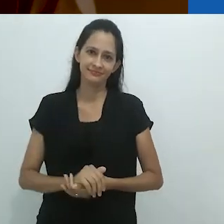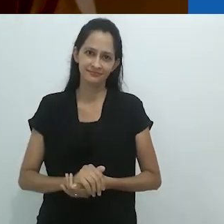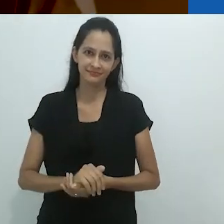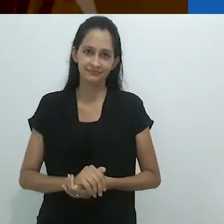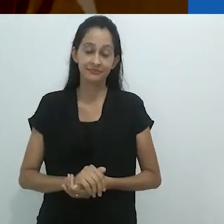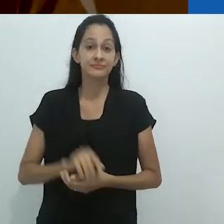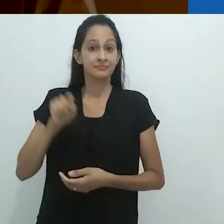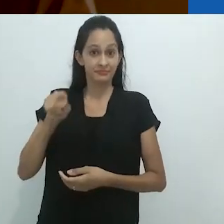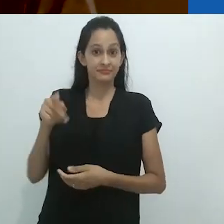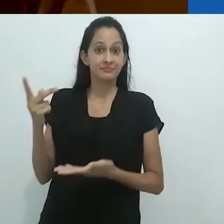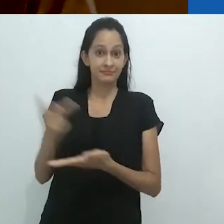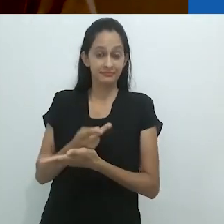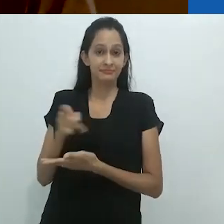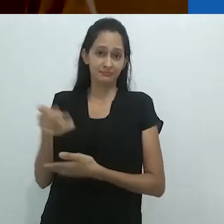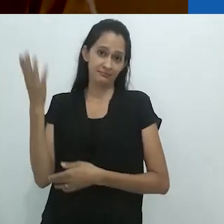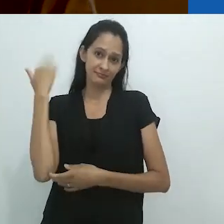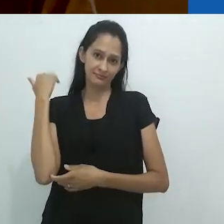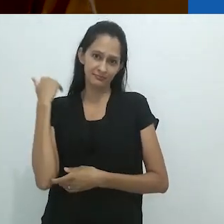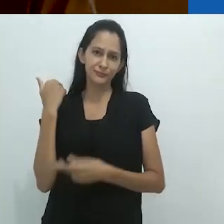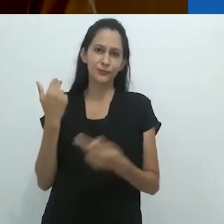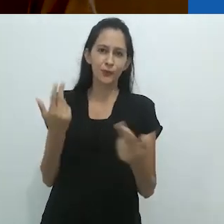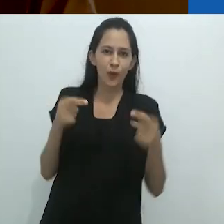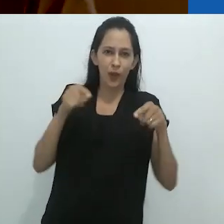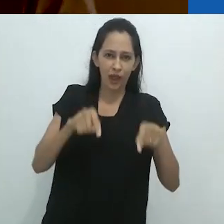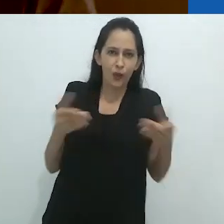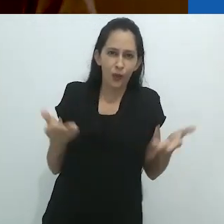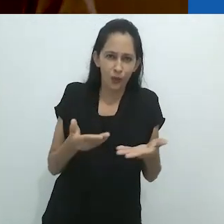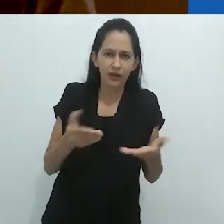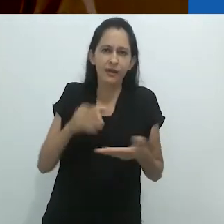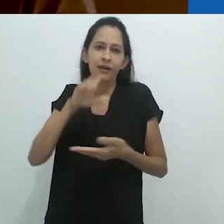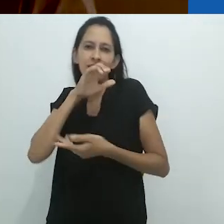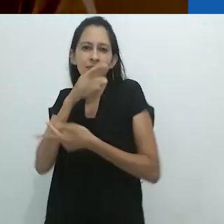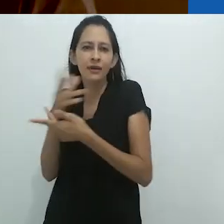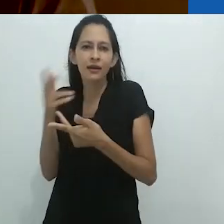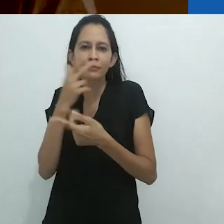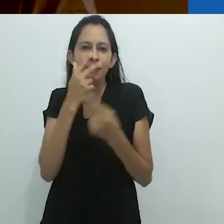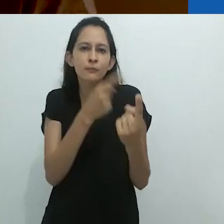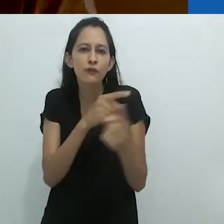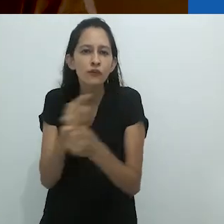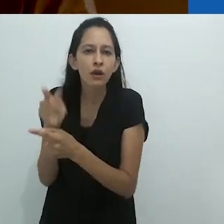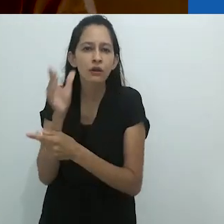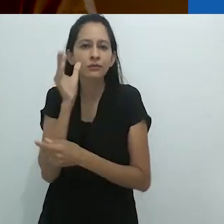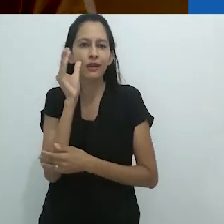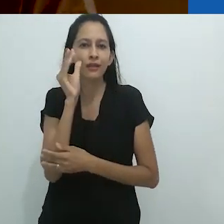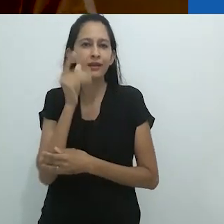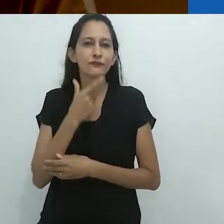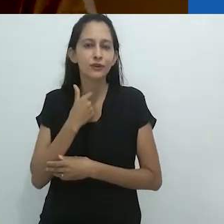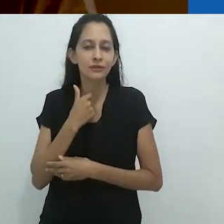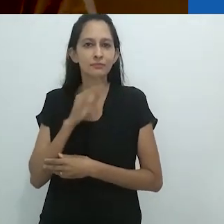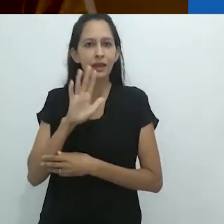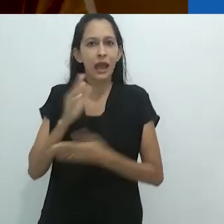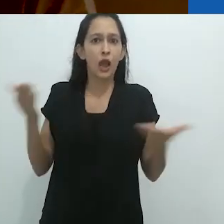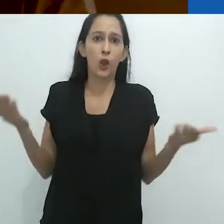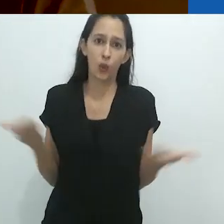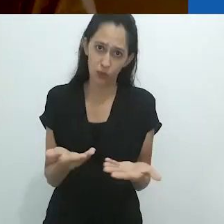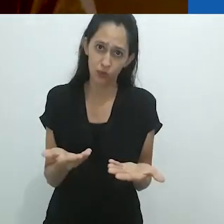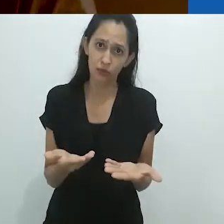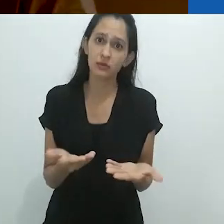Naquele tempo como agora, animais eram a fonte de uma curiosidade sem fim,